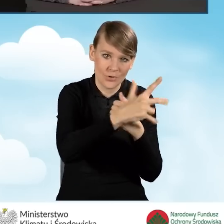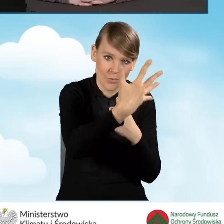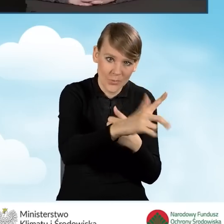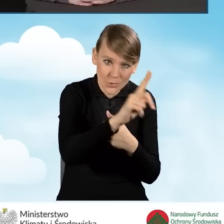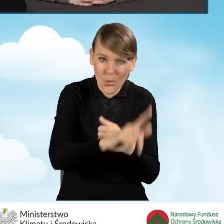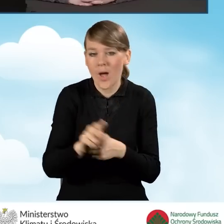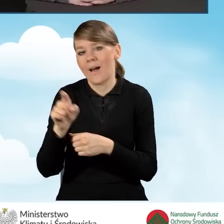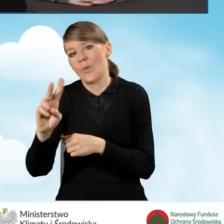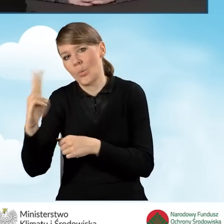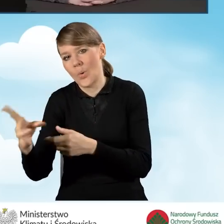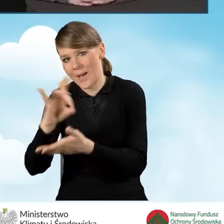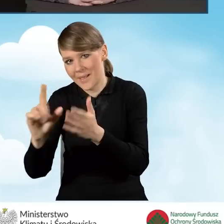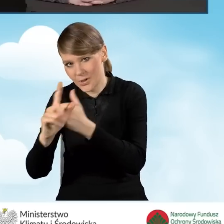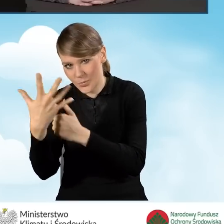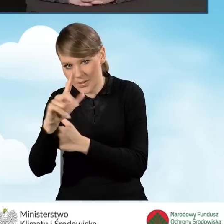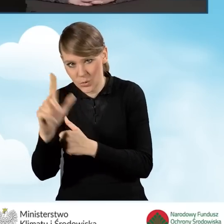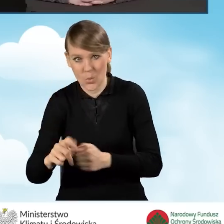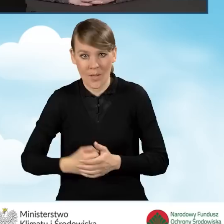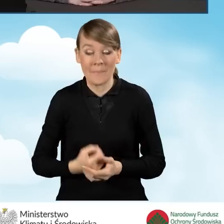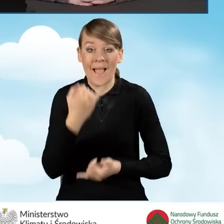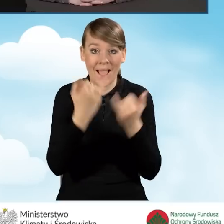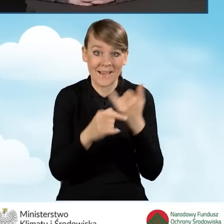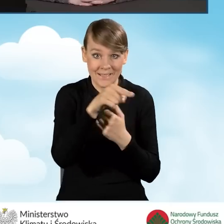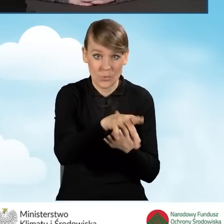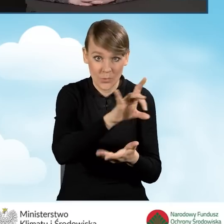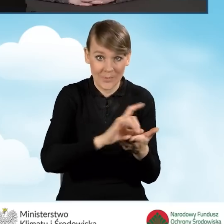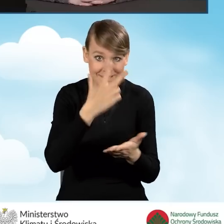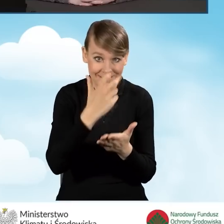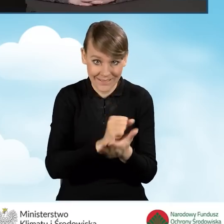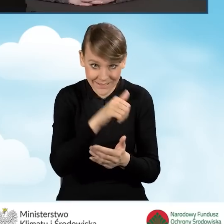Jeżeli gmina wydała zaświadczenie, a wniosek został złożony samodzielnie